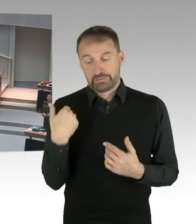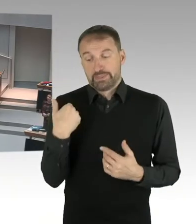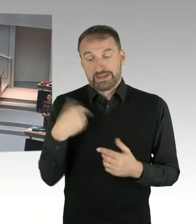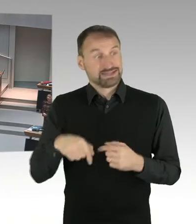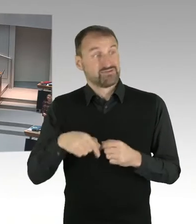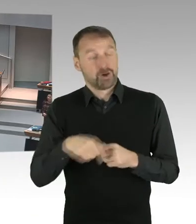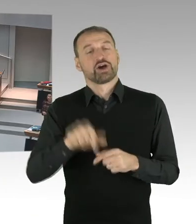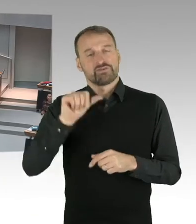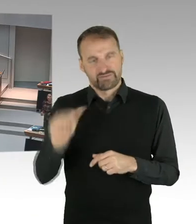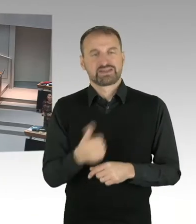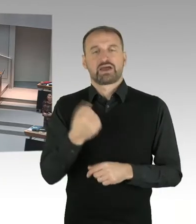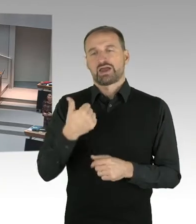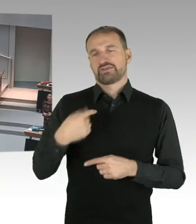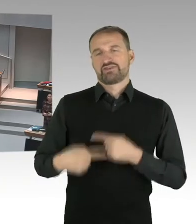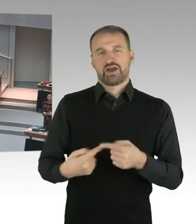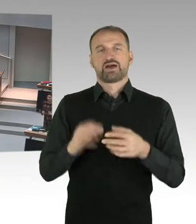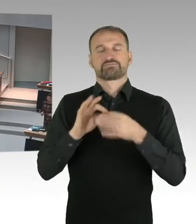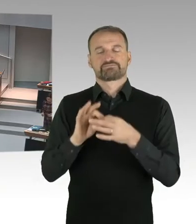Und hier ist ein Urteil ausgesprochen worden.